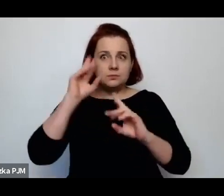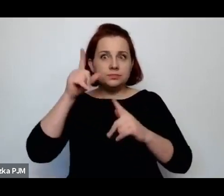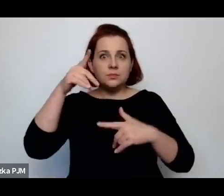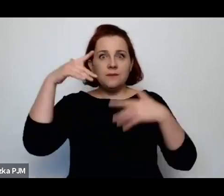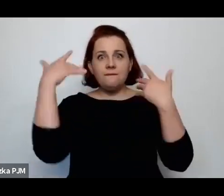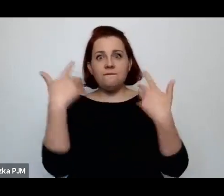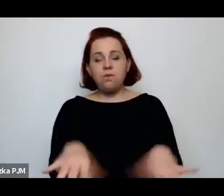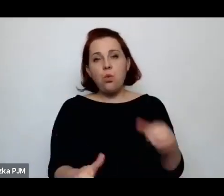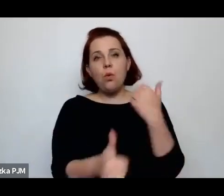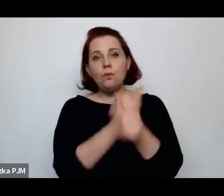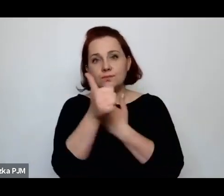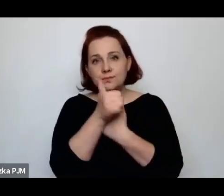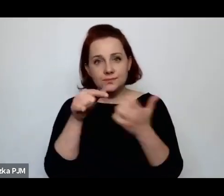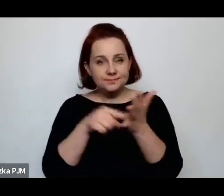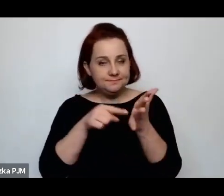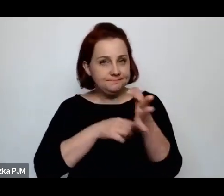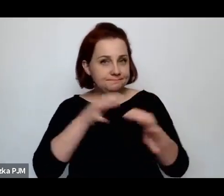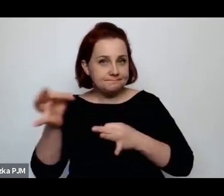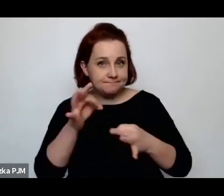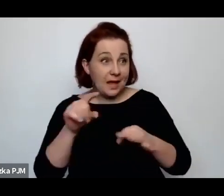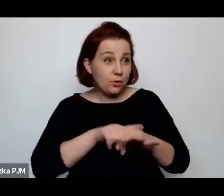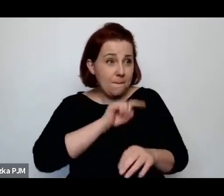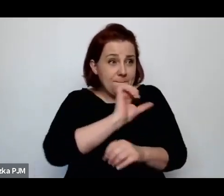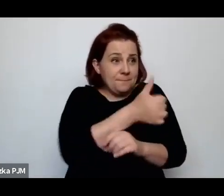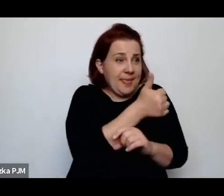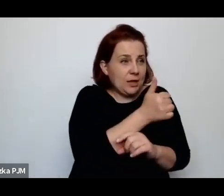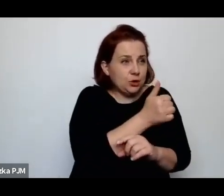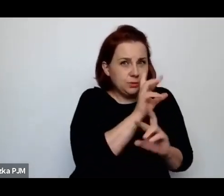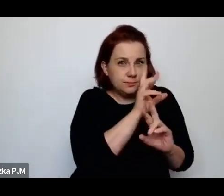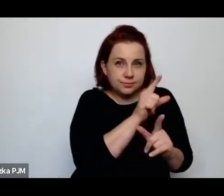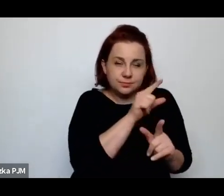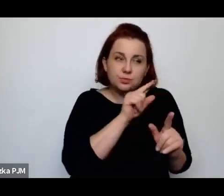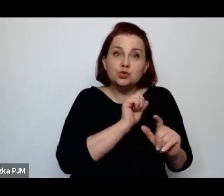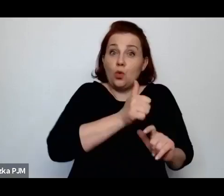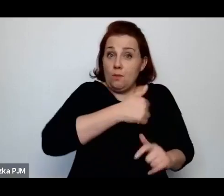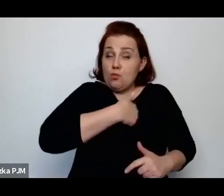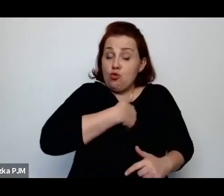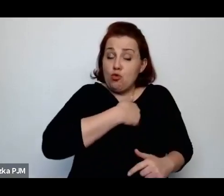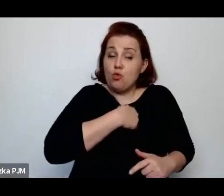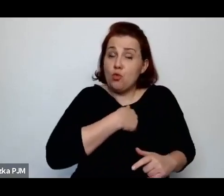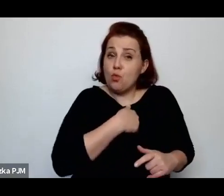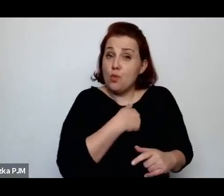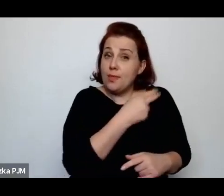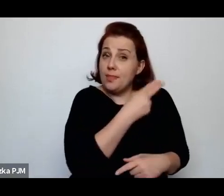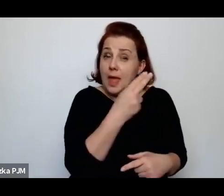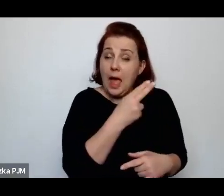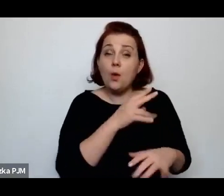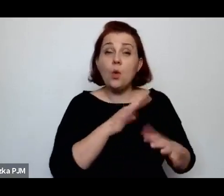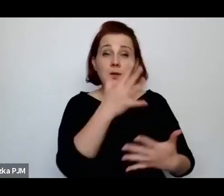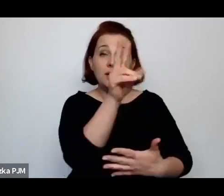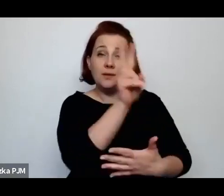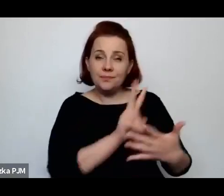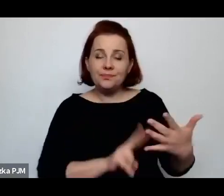Ale też nitką, pierwszą nitką, a raczej jedną z pierwszych nitek, był tekst Wandy Melcer